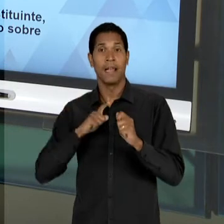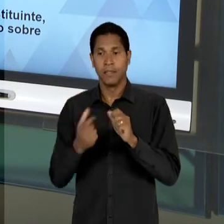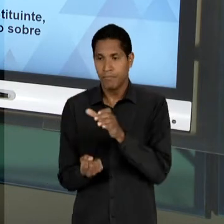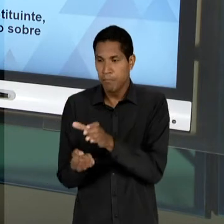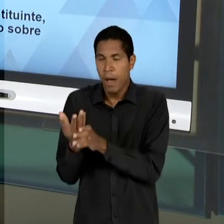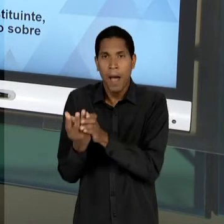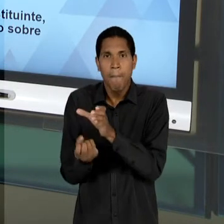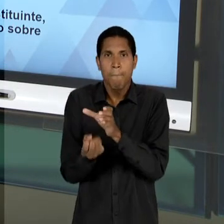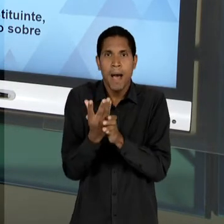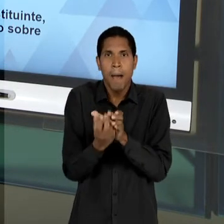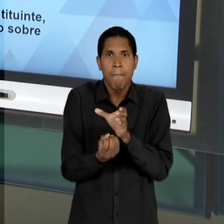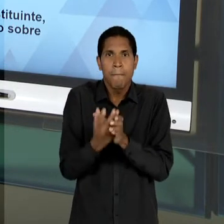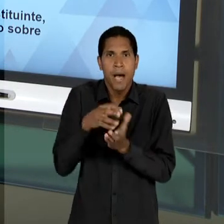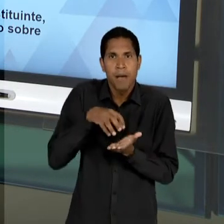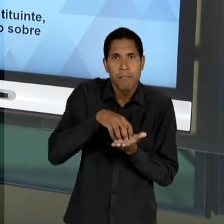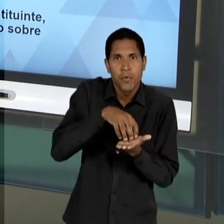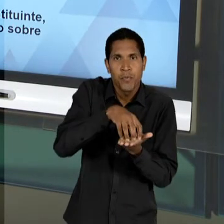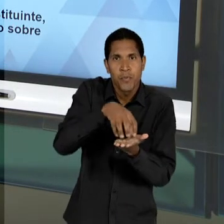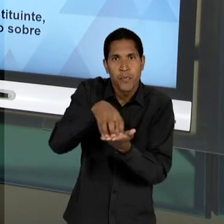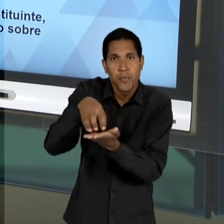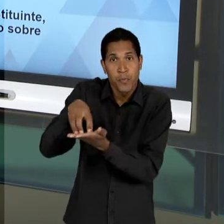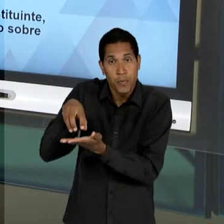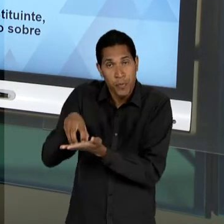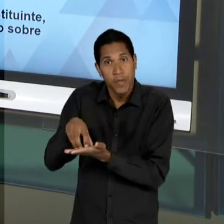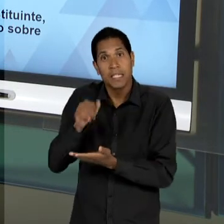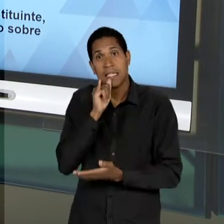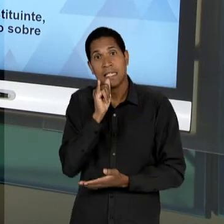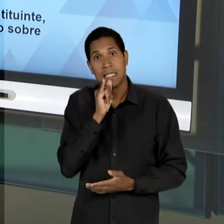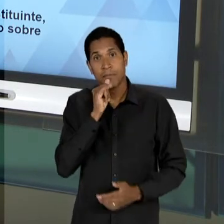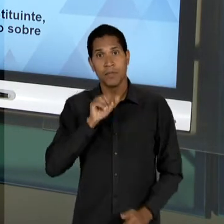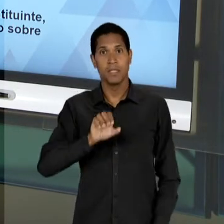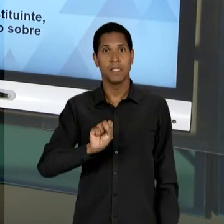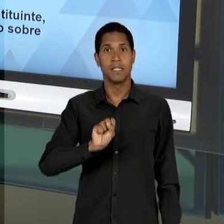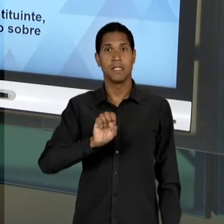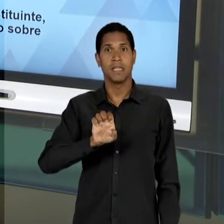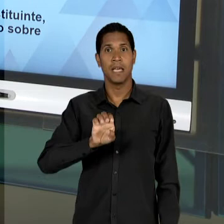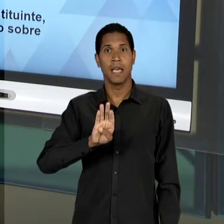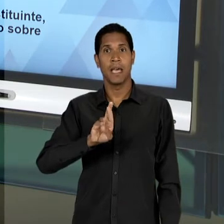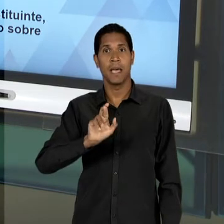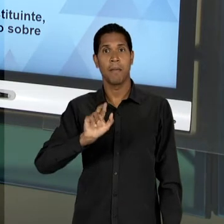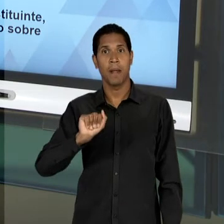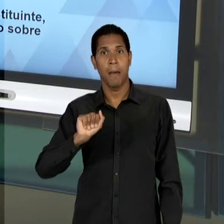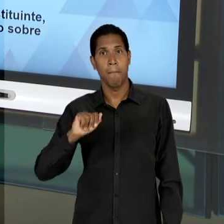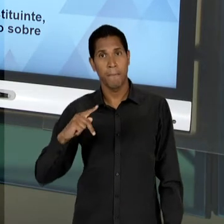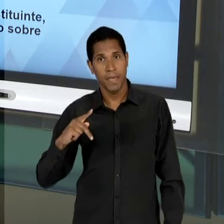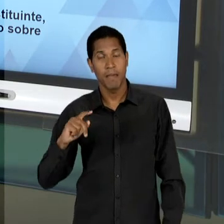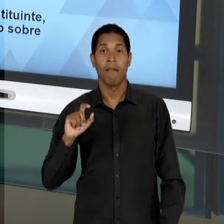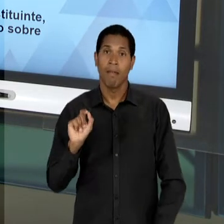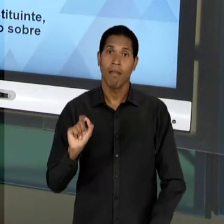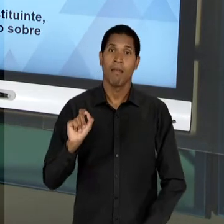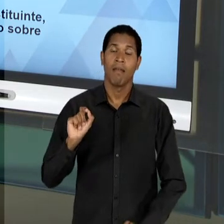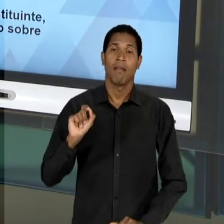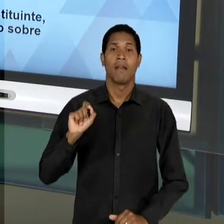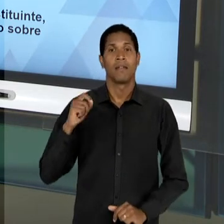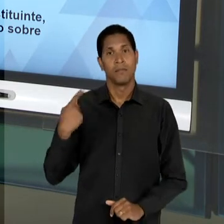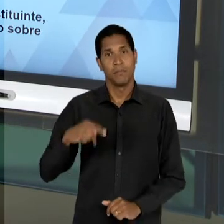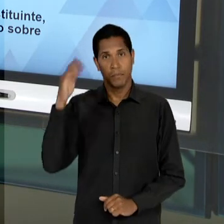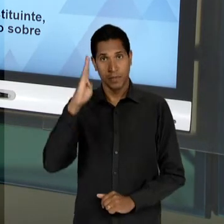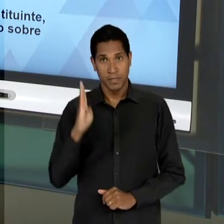CASO DA 'CEBRAP', AQUI NO BRASIL; MESMO NO CAMPO DA EDUCAÇÃO, UMA TENTATIVA CADA VEZ MAIS PRÓXIMA,